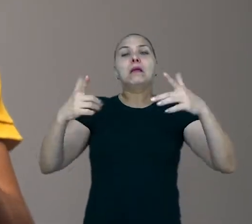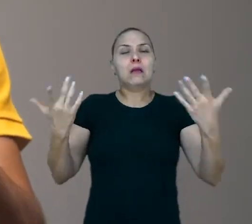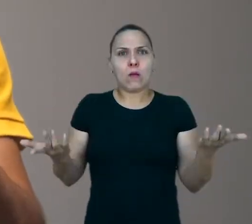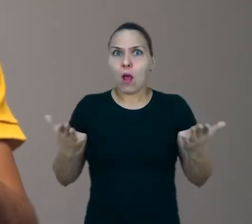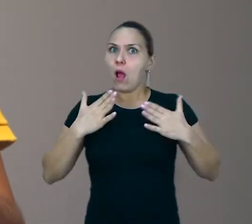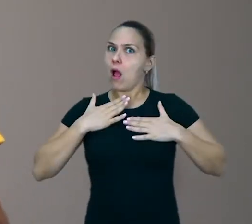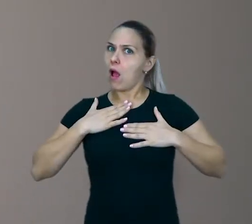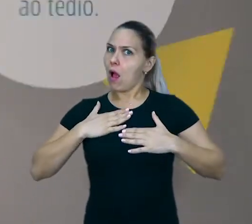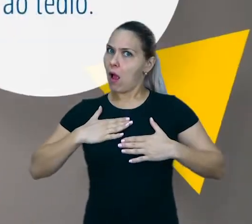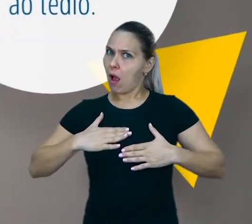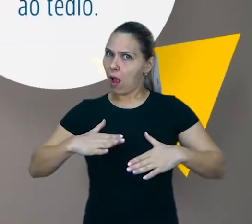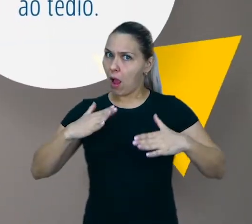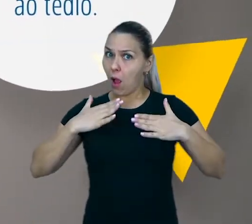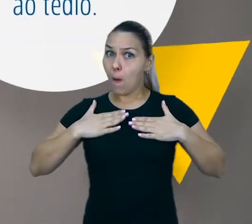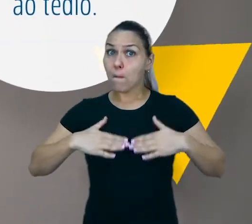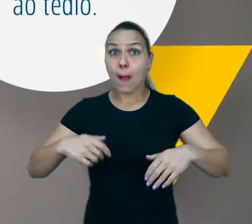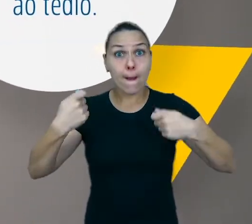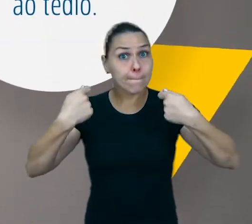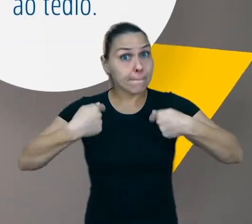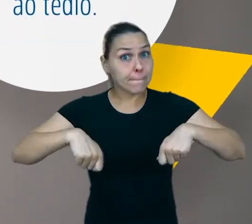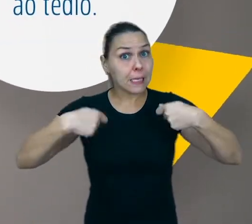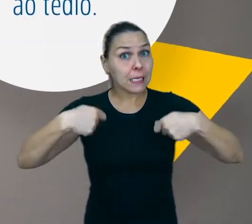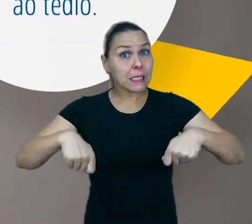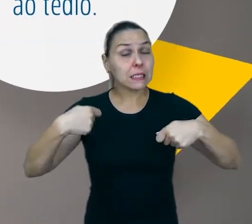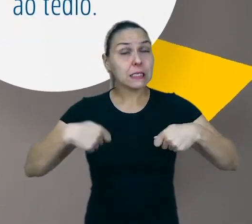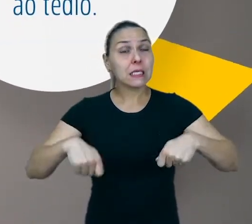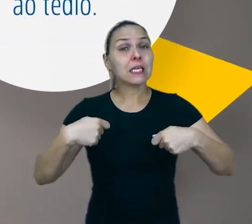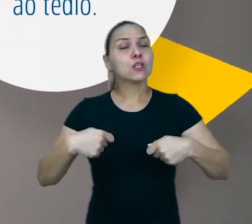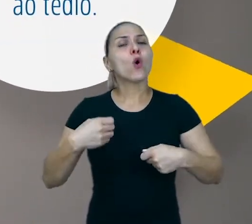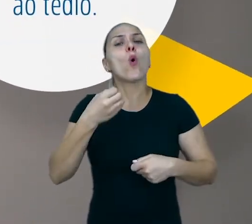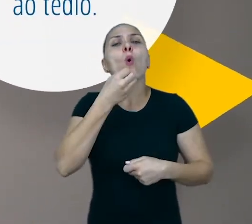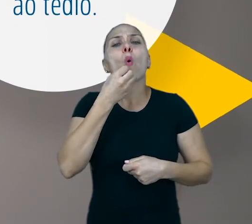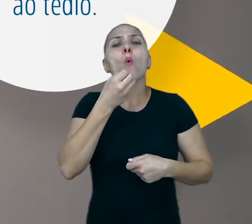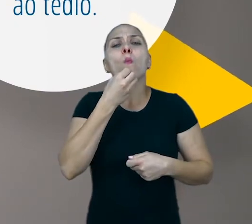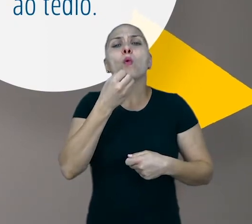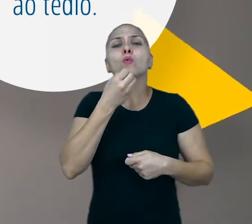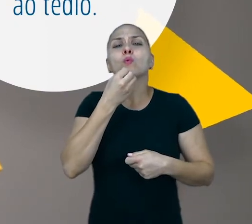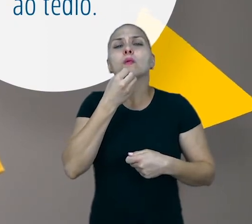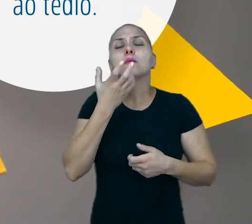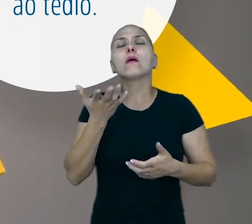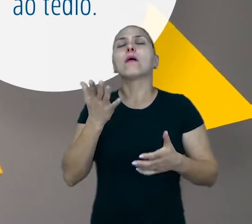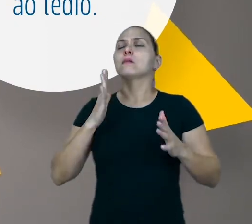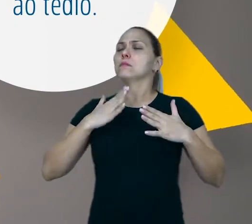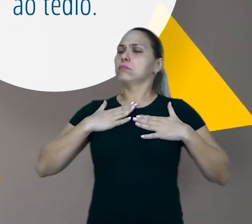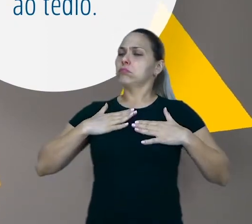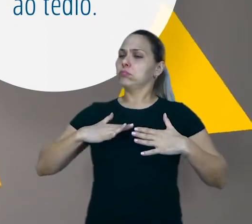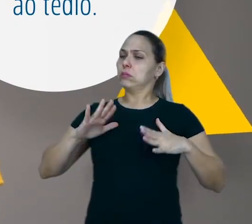É preciso primeiro dar oportunidade ao tédio. É preciso primeiro se entediar,